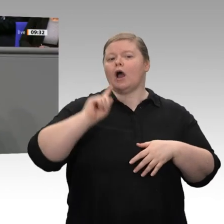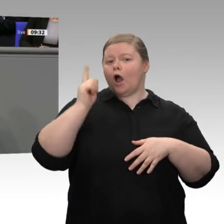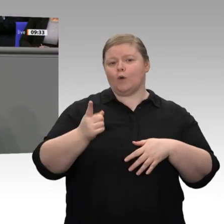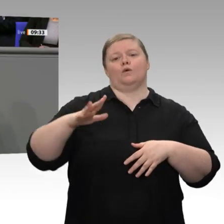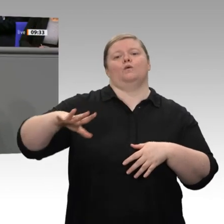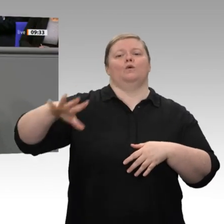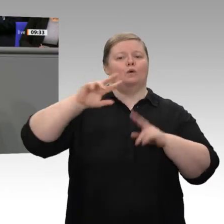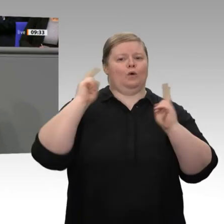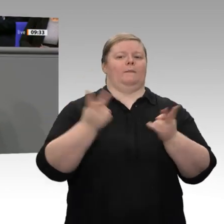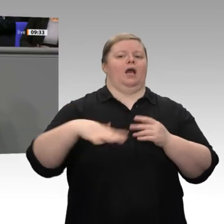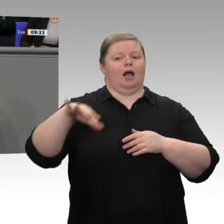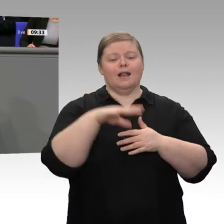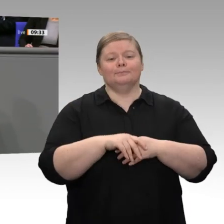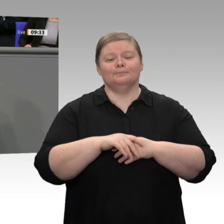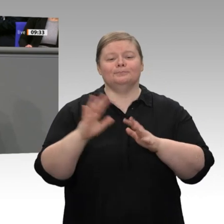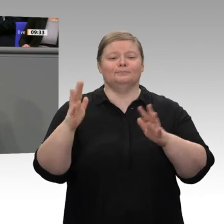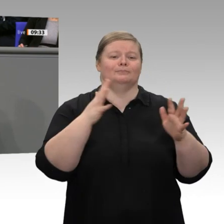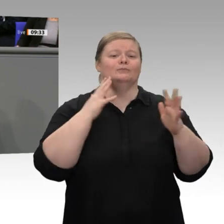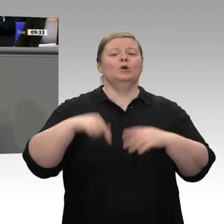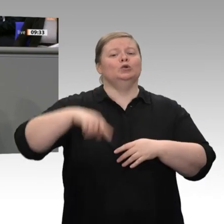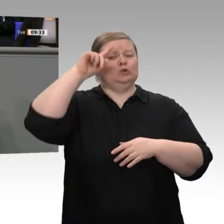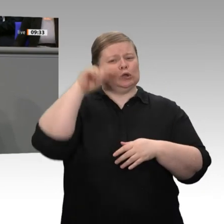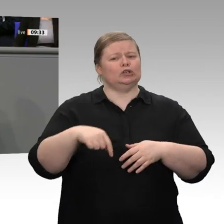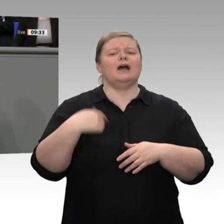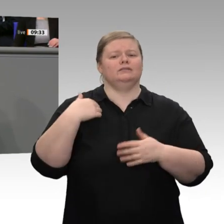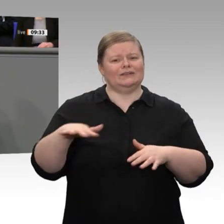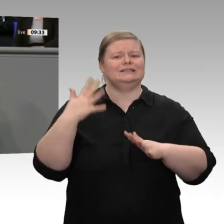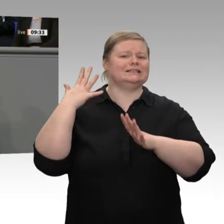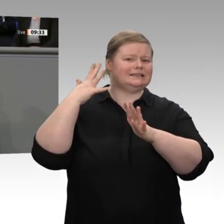ich, in der jüngeren Wirtschaftsgeschichte so noch nicht gegeben. Nachdem, wie ich